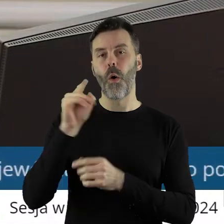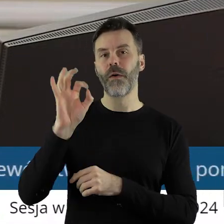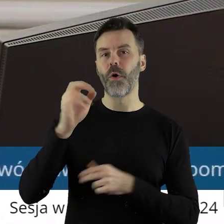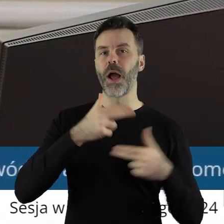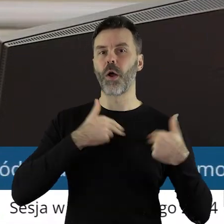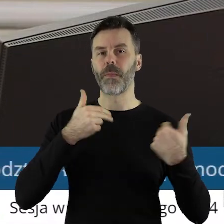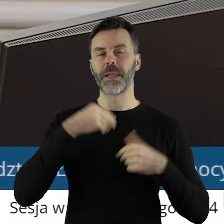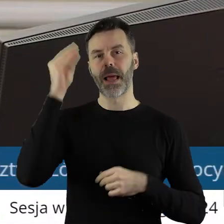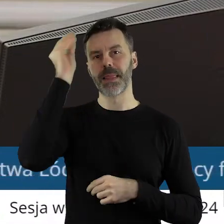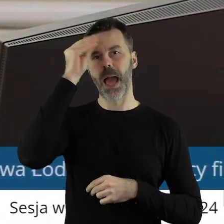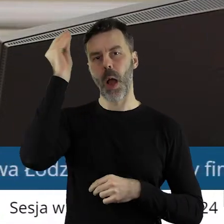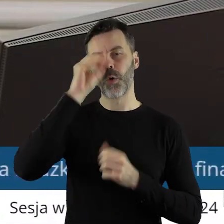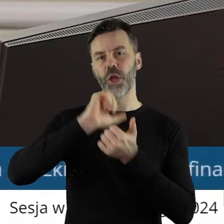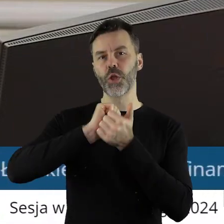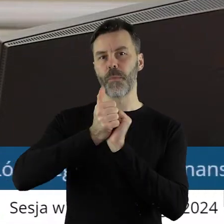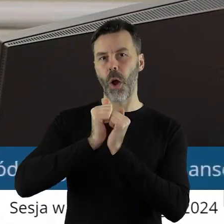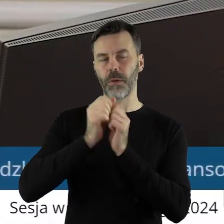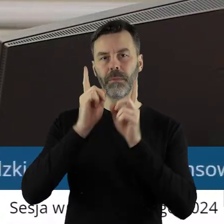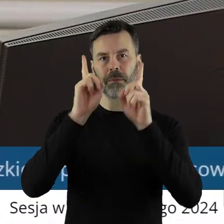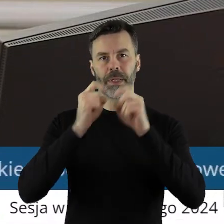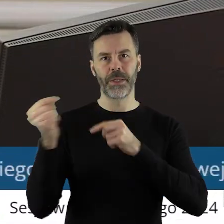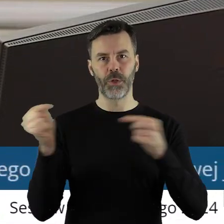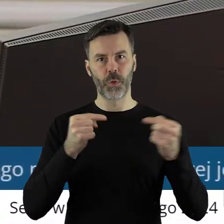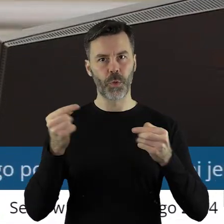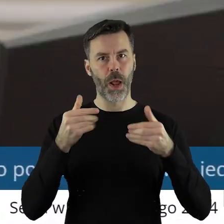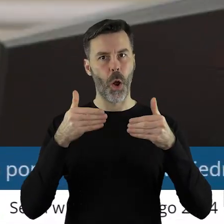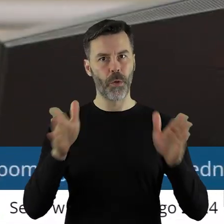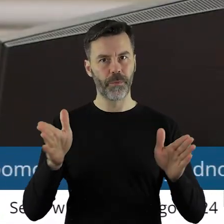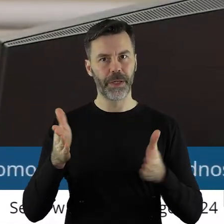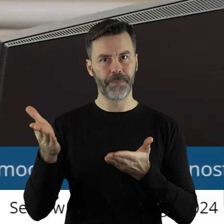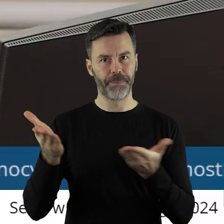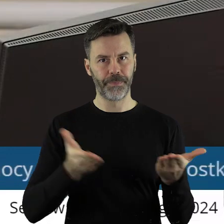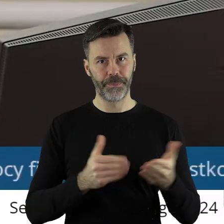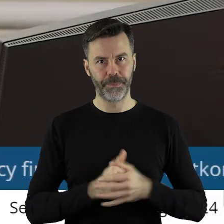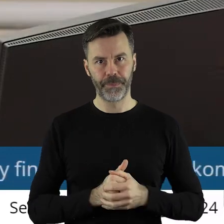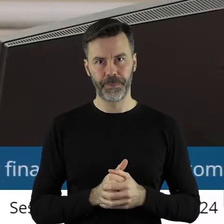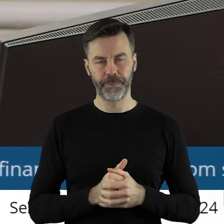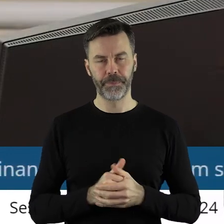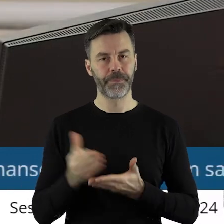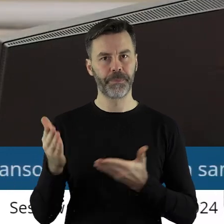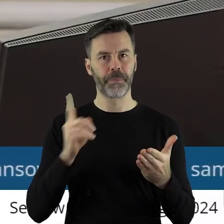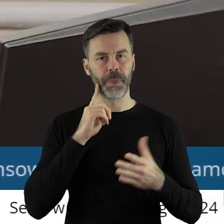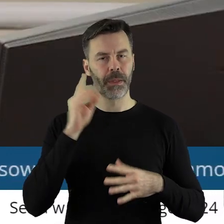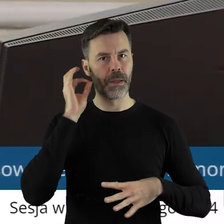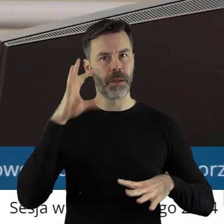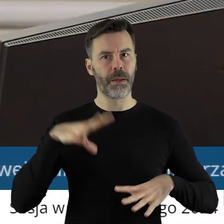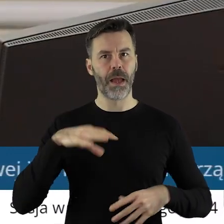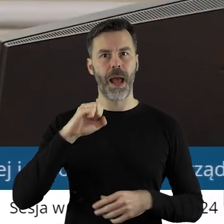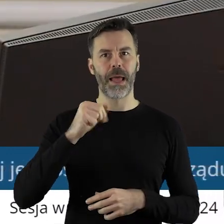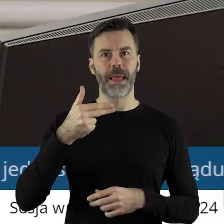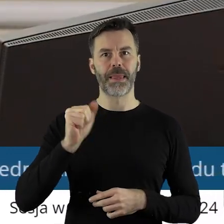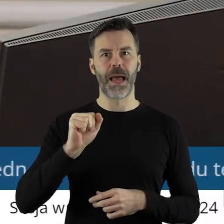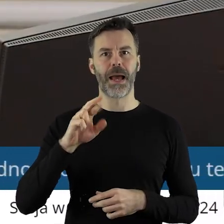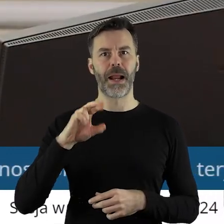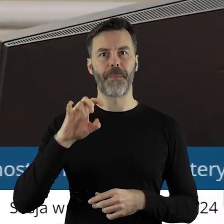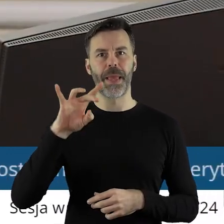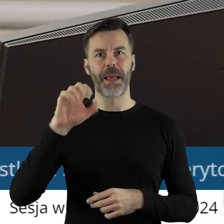przez Komisję Nauki, Kultury i Sportu. Otwieram dyskusję w tym punkcie. Proszę bardzo, pani radna Anna Rabiega.